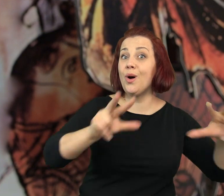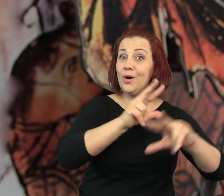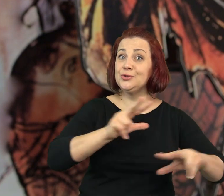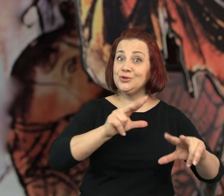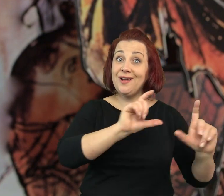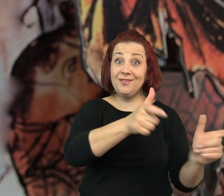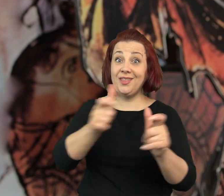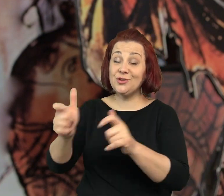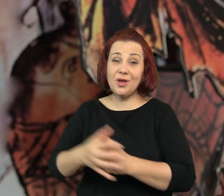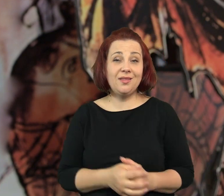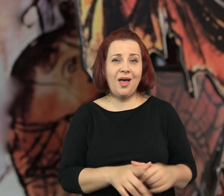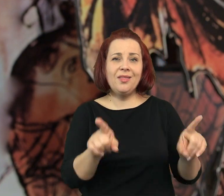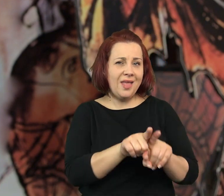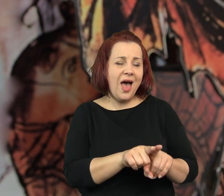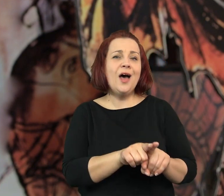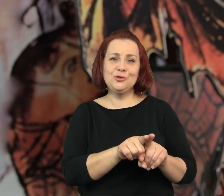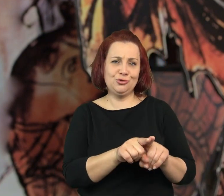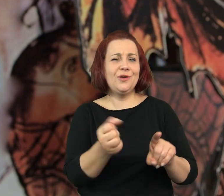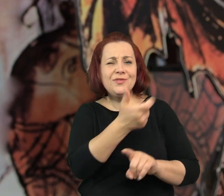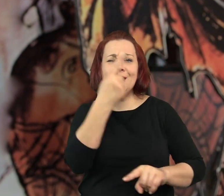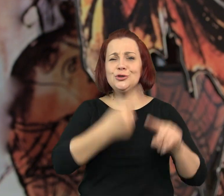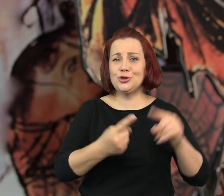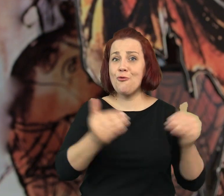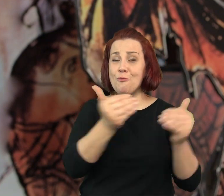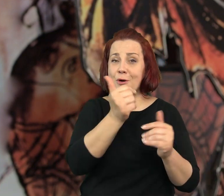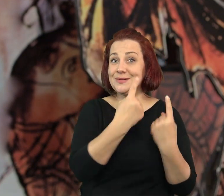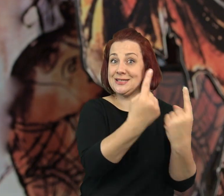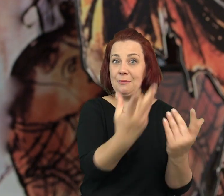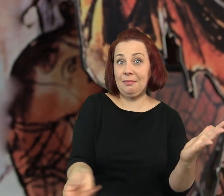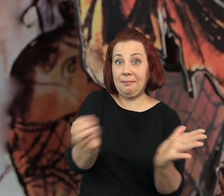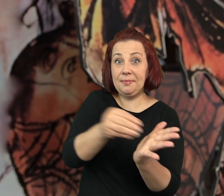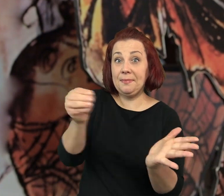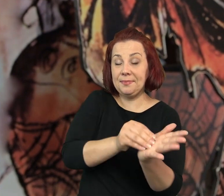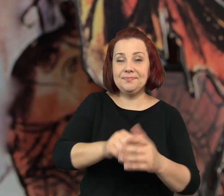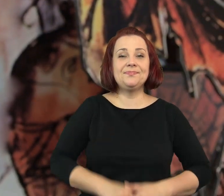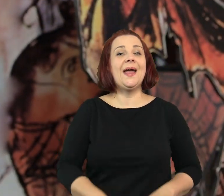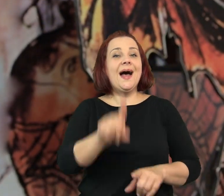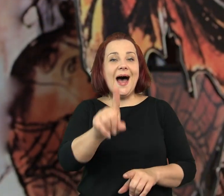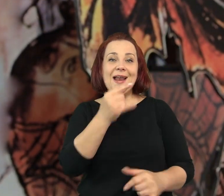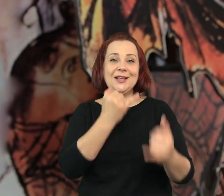Od strony swoich rodzin, dorzuciliby pewnie niejeden szczegół.